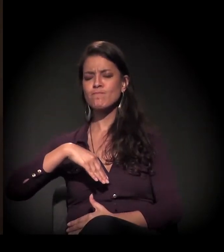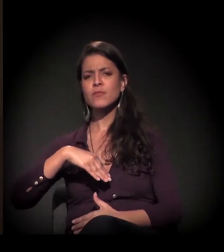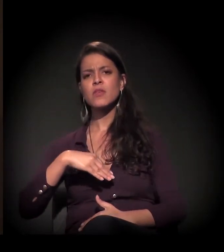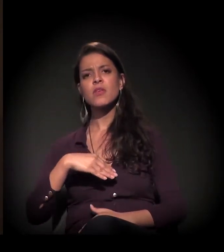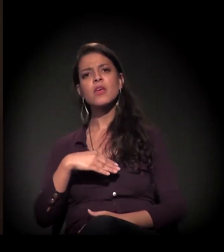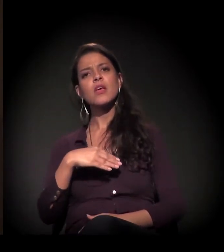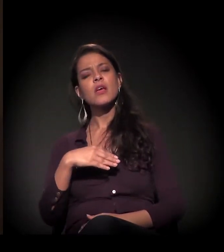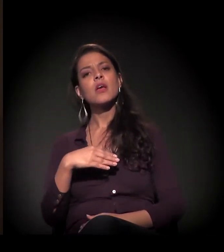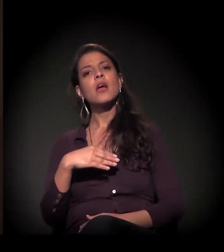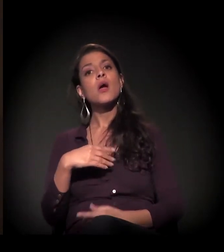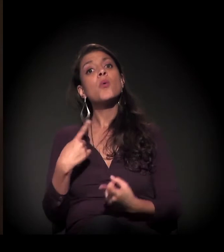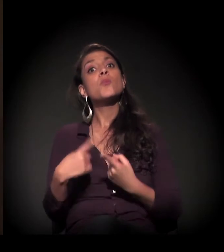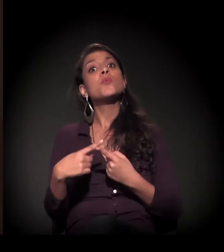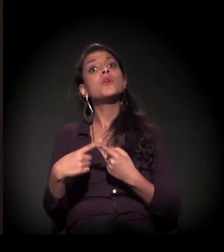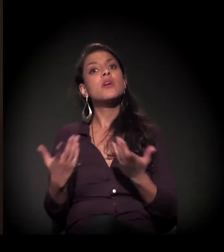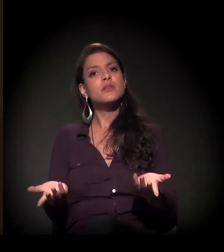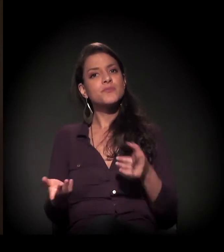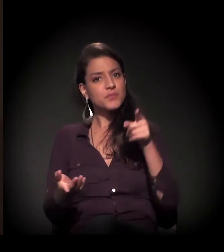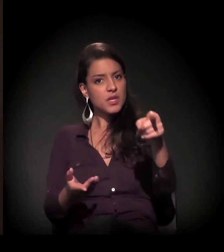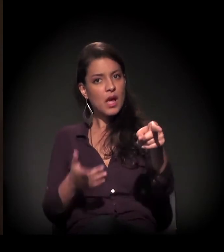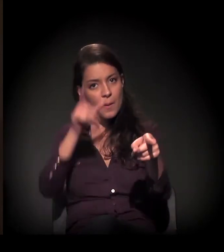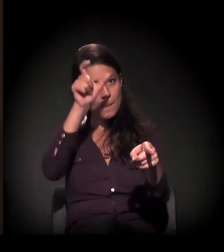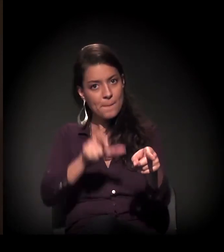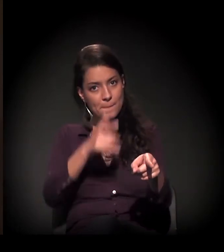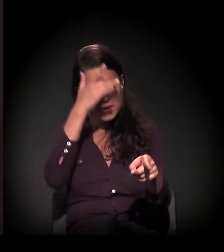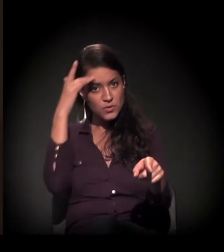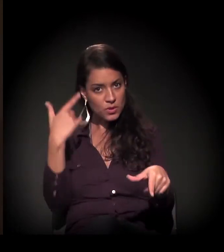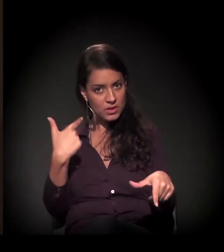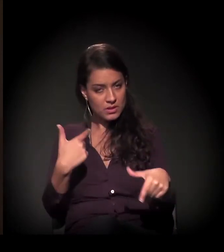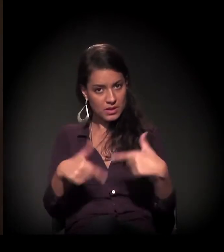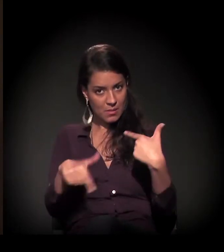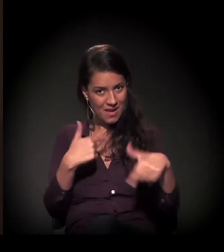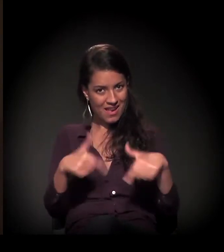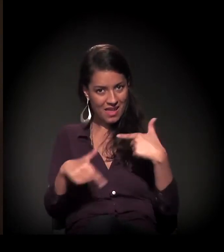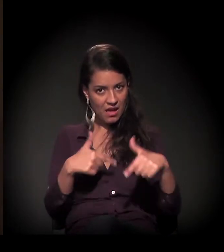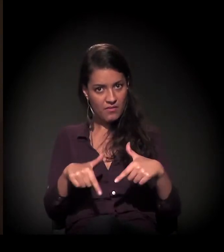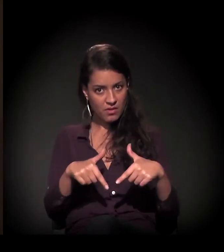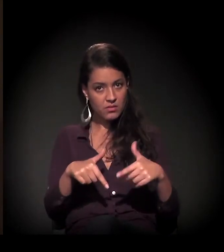porque elas cobravam desse trabalhador o alojamento.